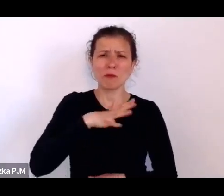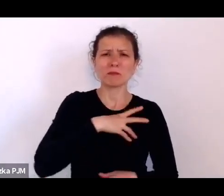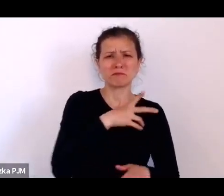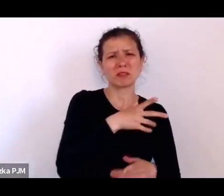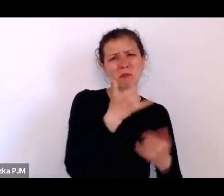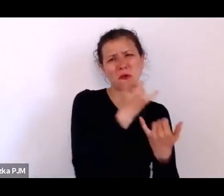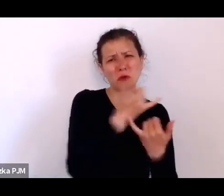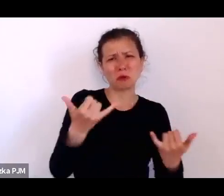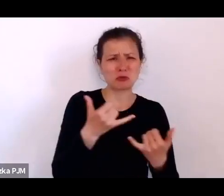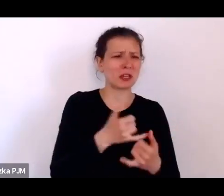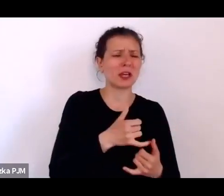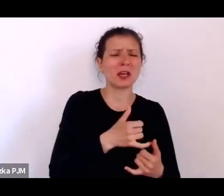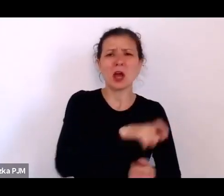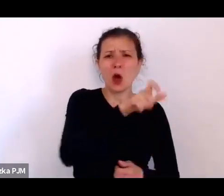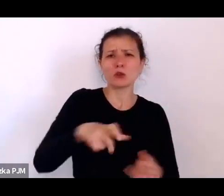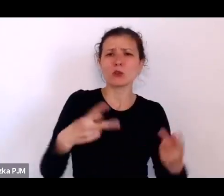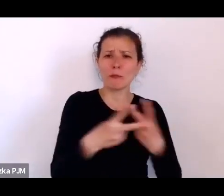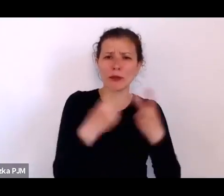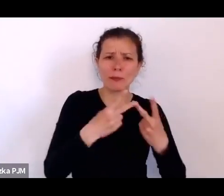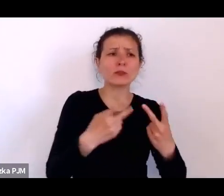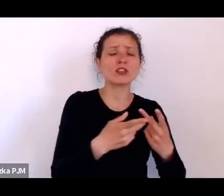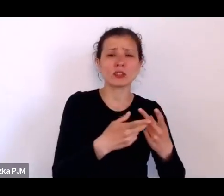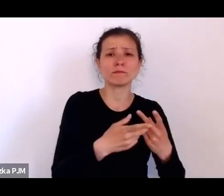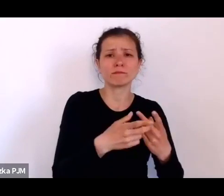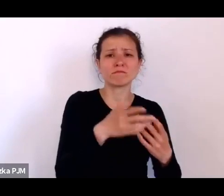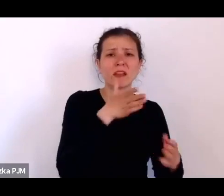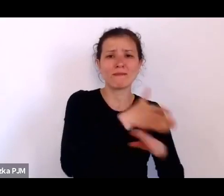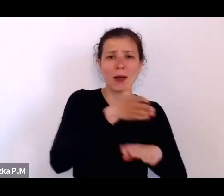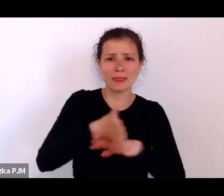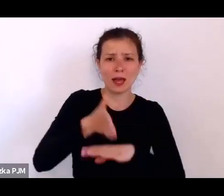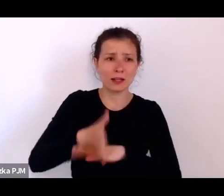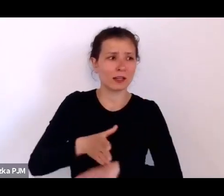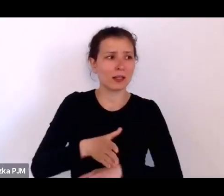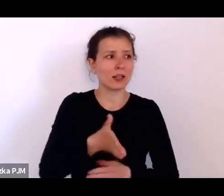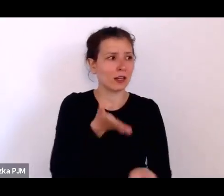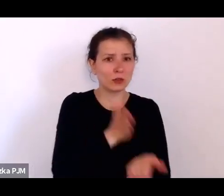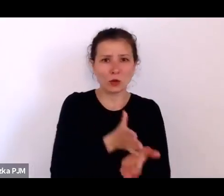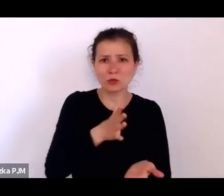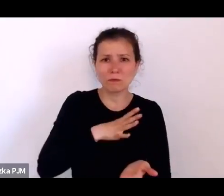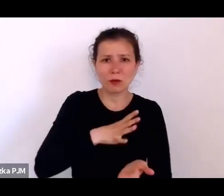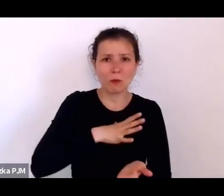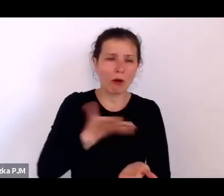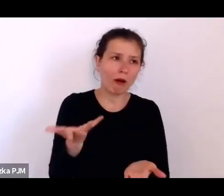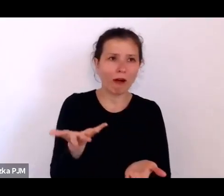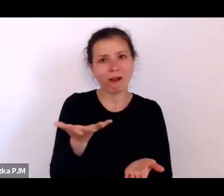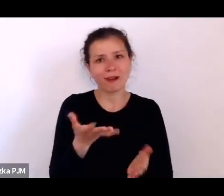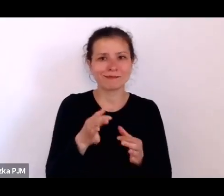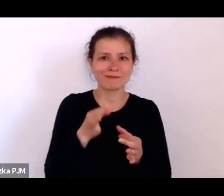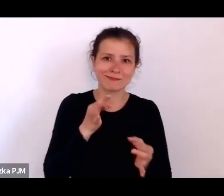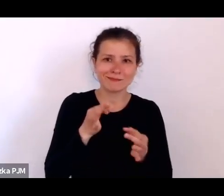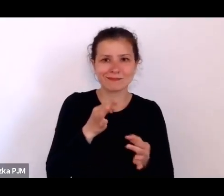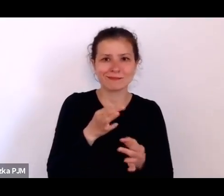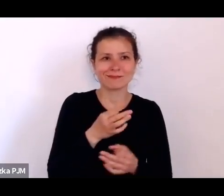i podobno to już było anegdotyczne dla tych mieszkańców, ze „no znowu Pan dziennikarz idzie”